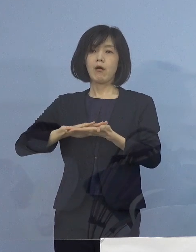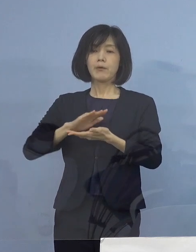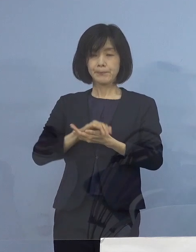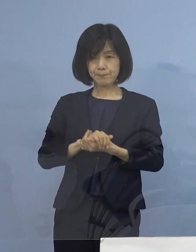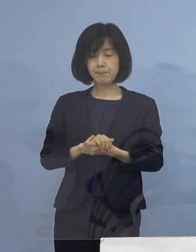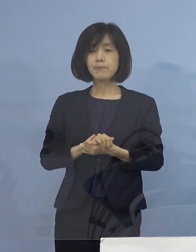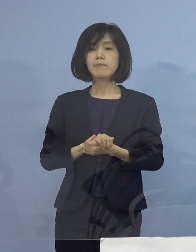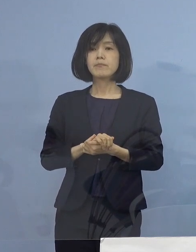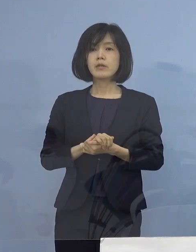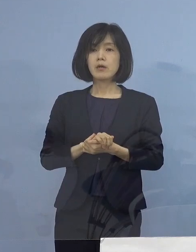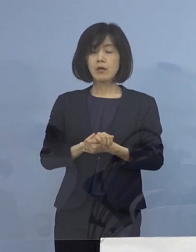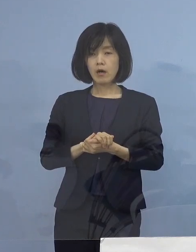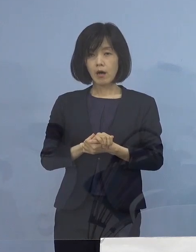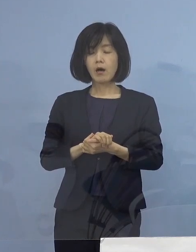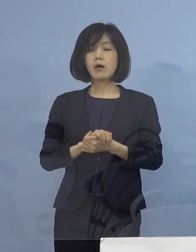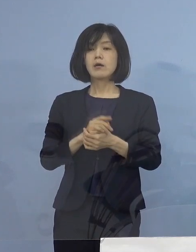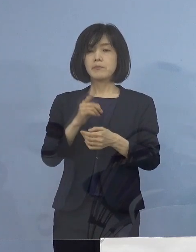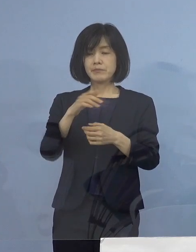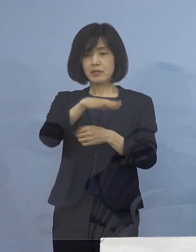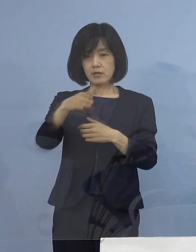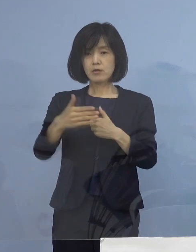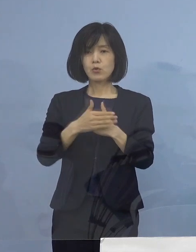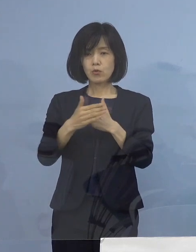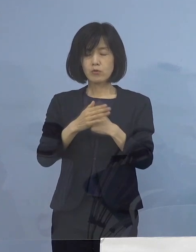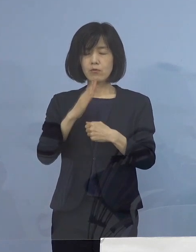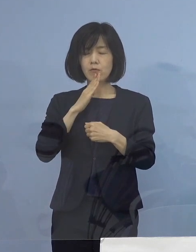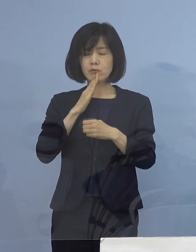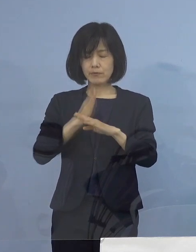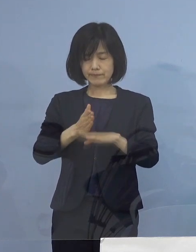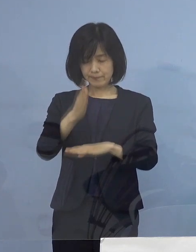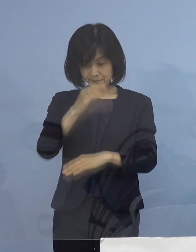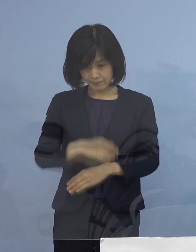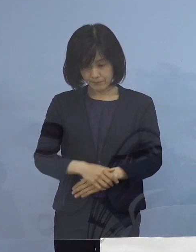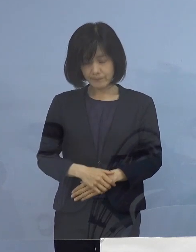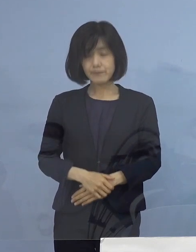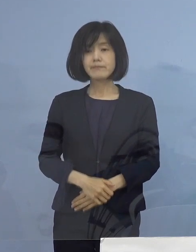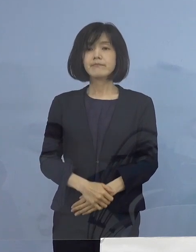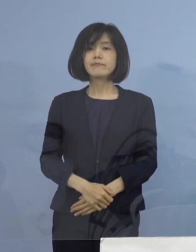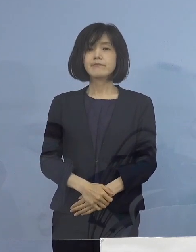まずは こうした ご尽力に 心から感謝を申し上げたいと思います